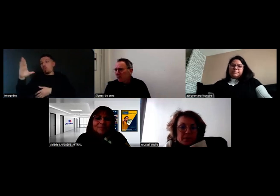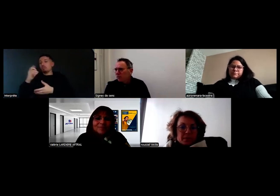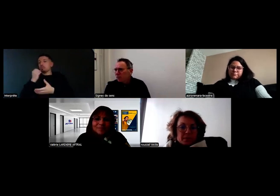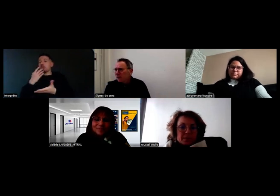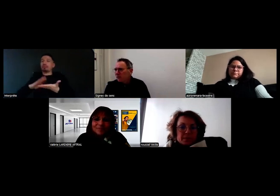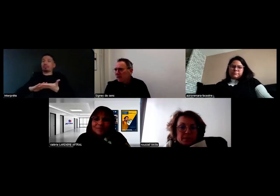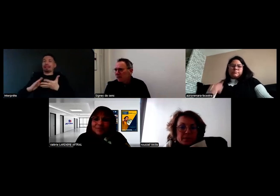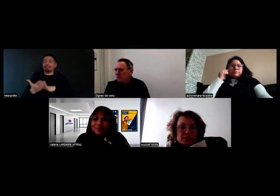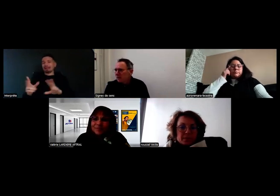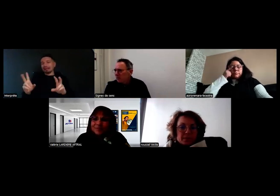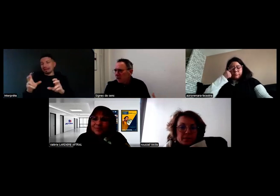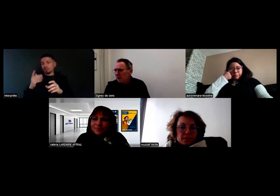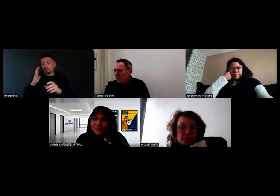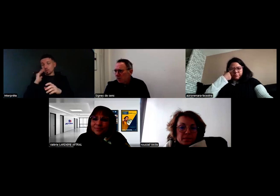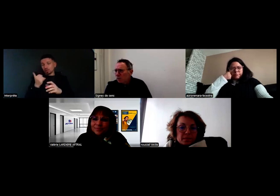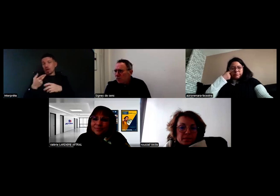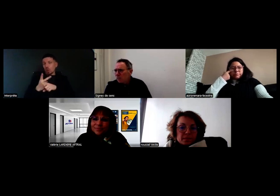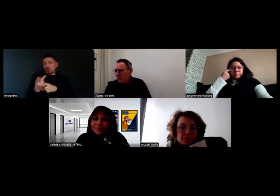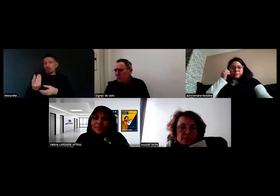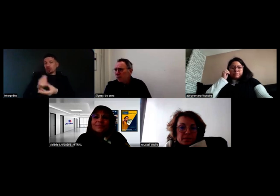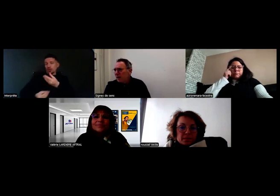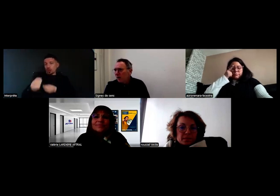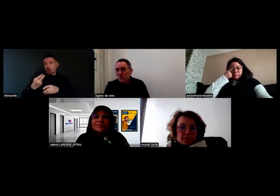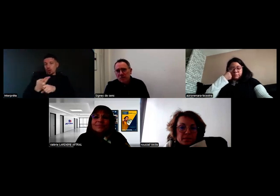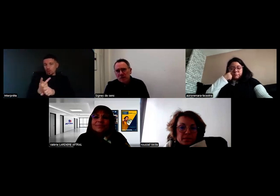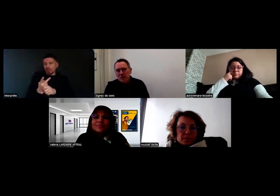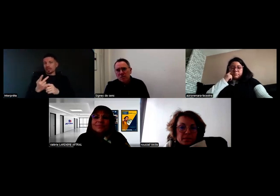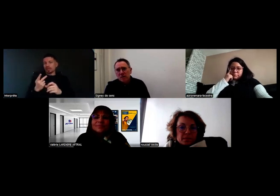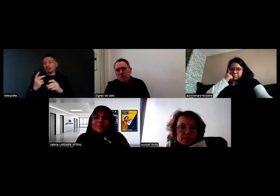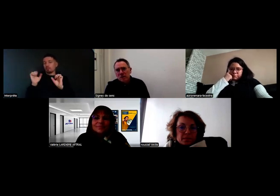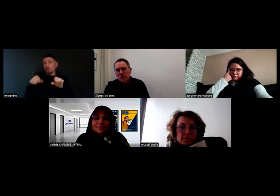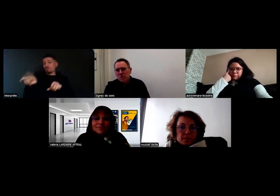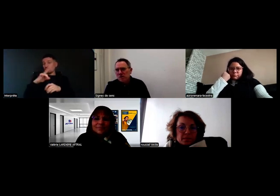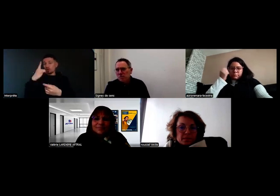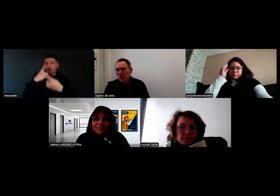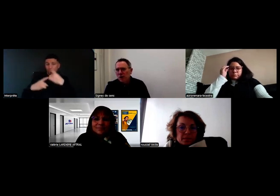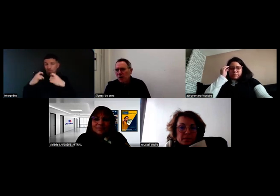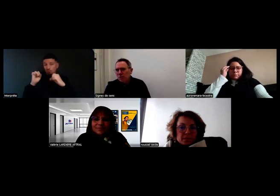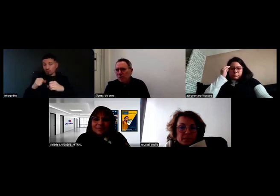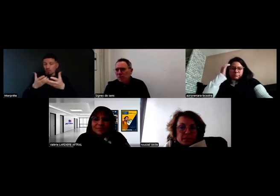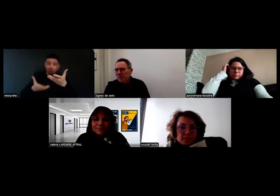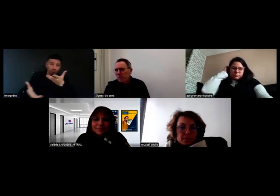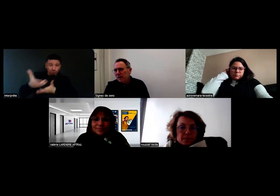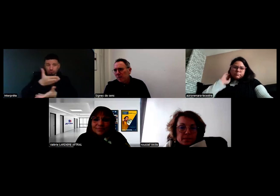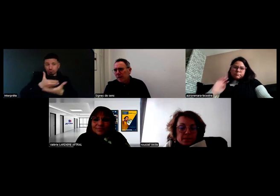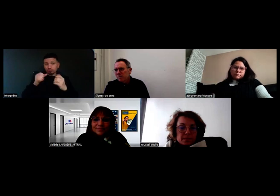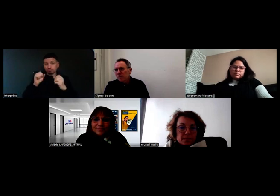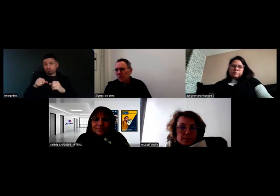donc on va nous aussi développer des outils où vous pourrez poser vos questions, et échanger sur ce que vous avez pu mettre en place